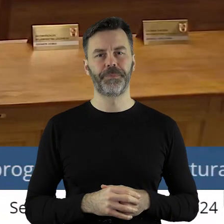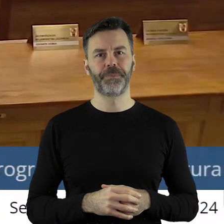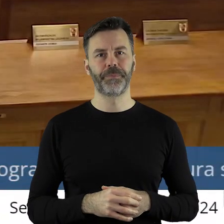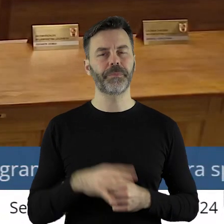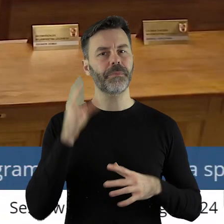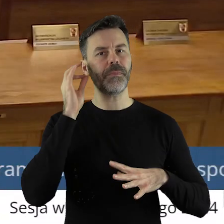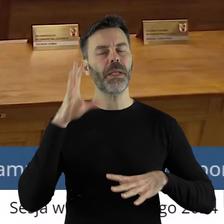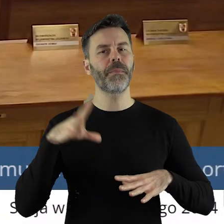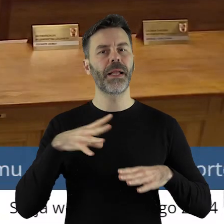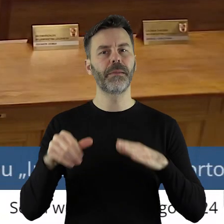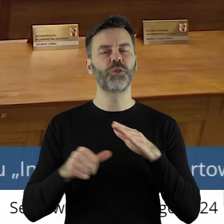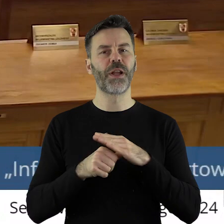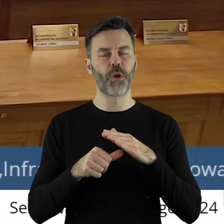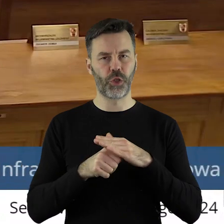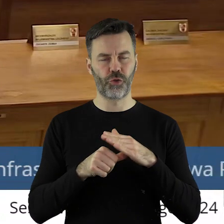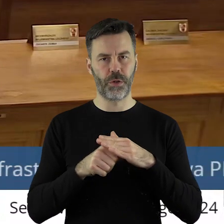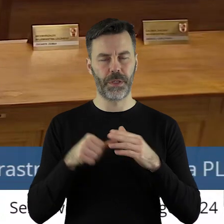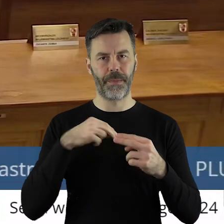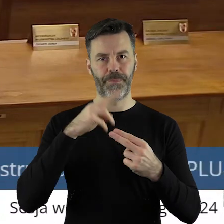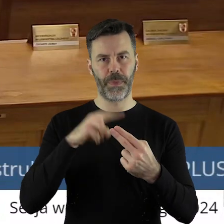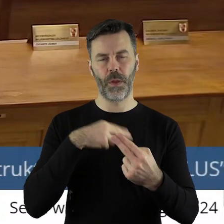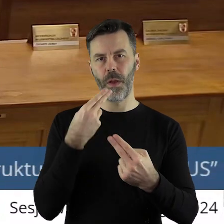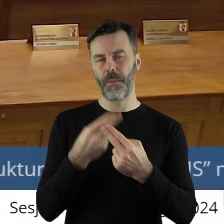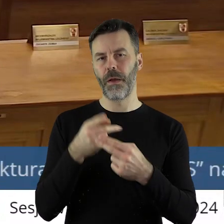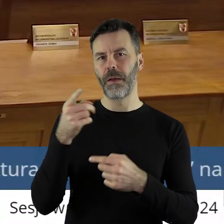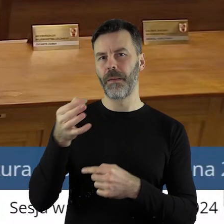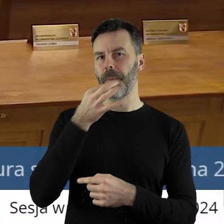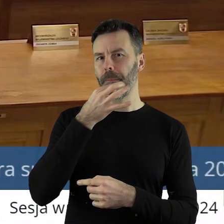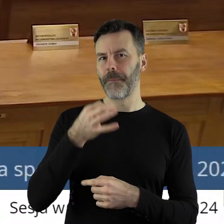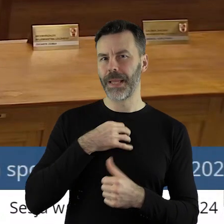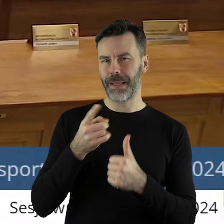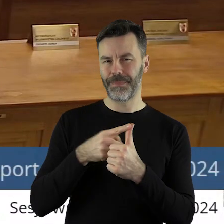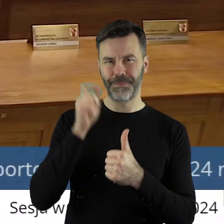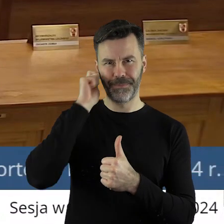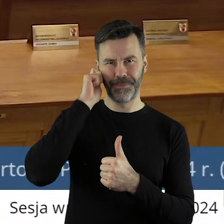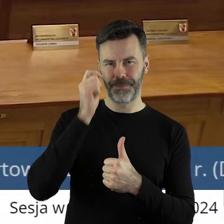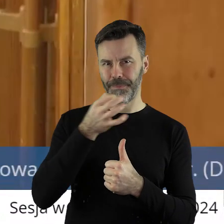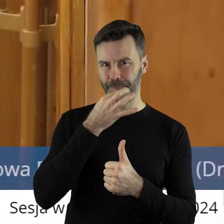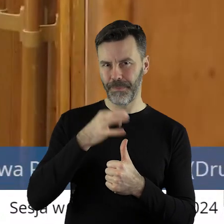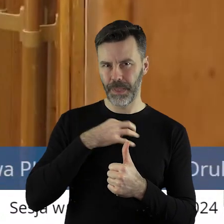Pani Przewodnicząca, Panie Marszałku! Odpowiadając na pytanie pierwszej pani radnej,